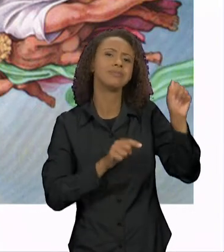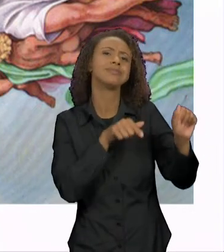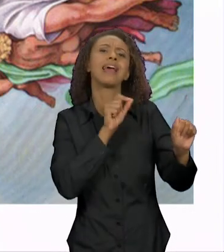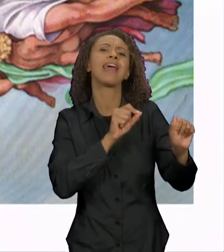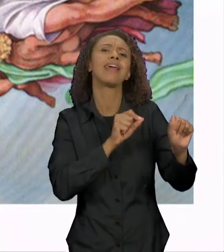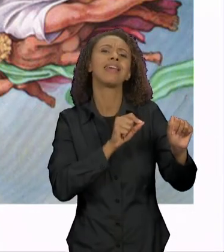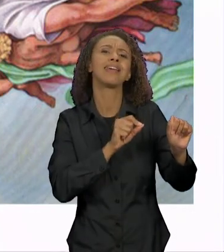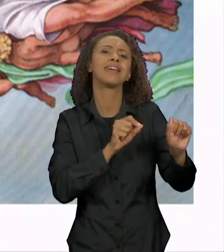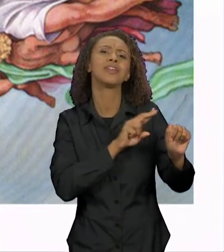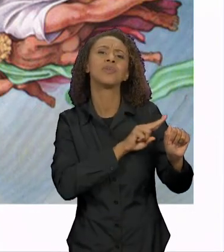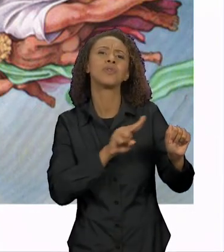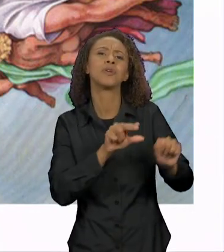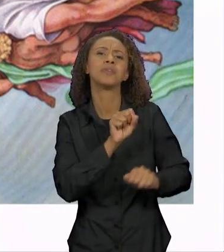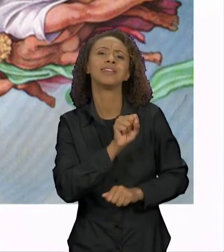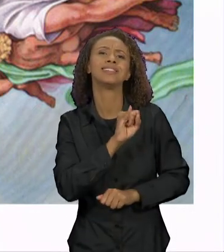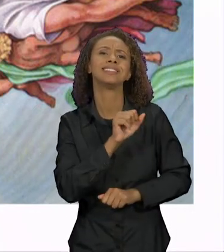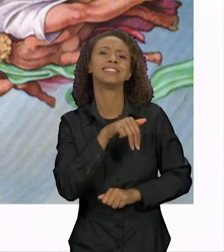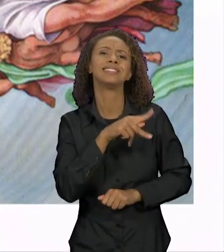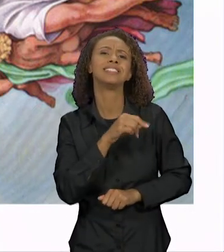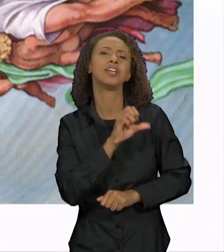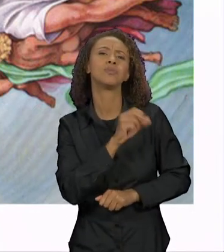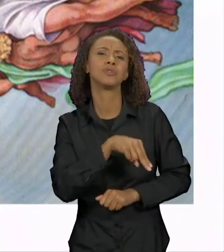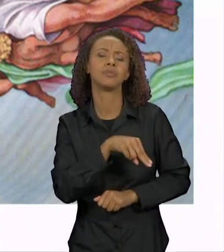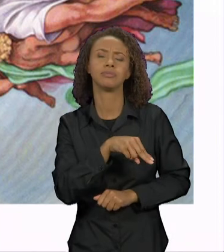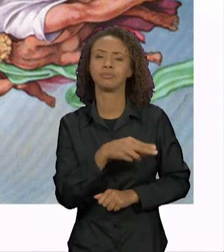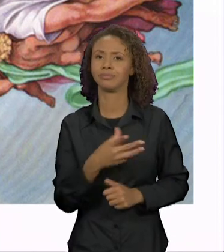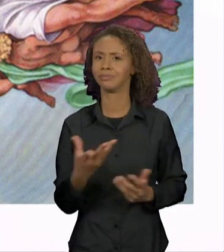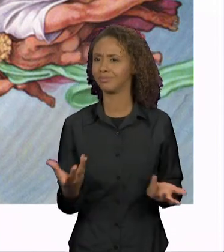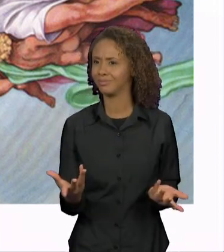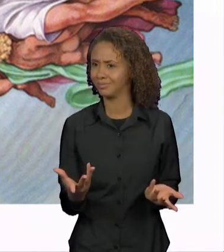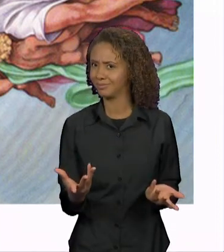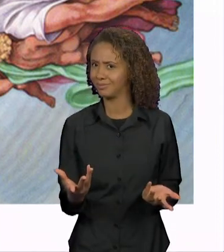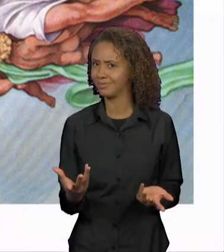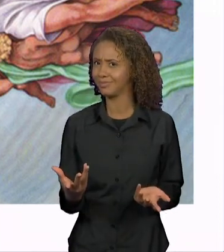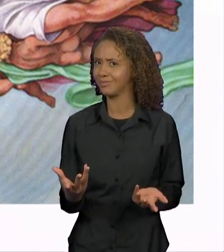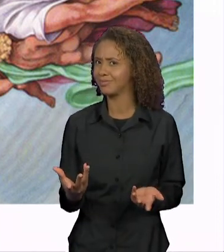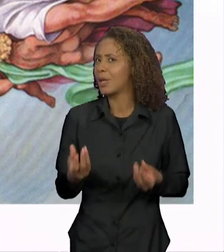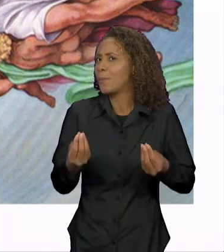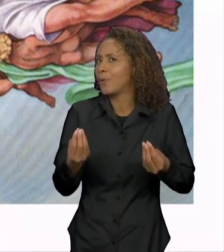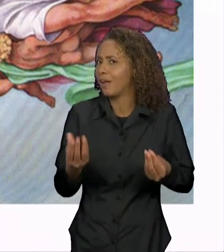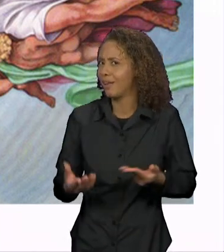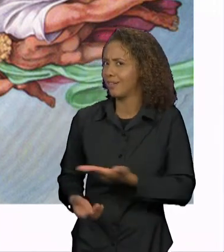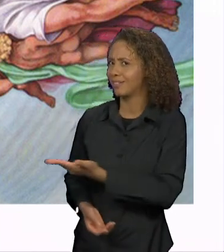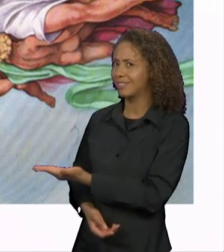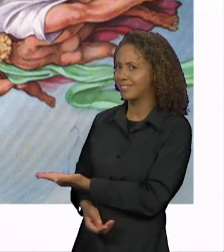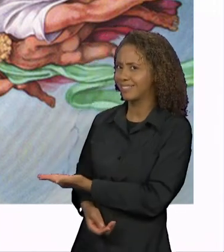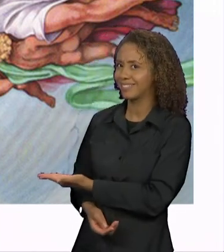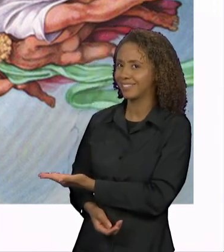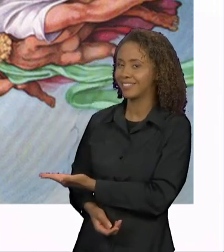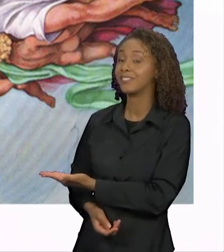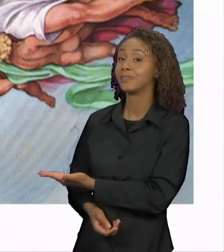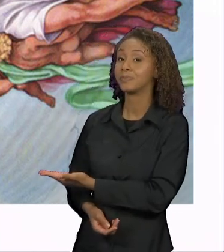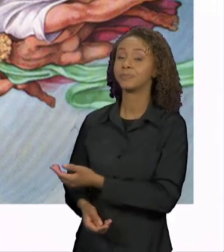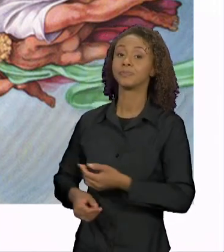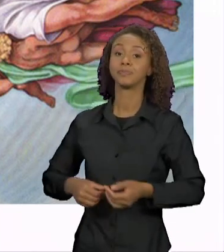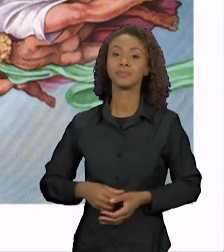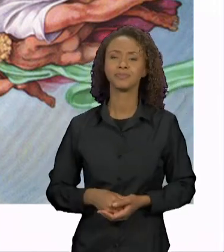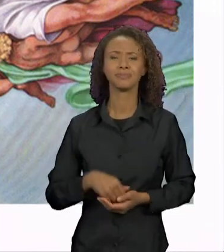POR QUE OS SIMPSONS ESTÁ AQUI PRA REALIZAR A ESSA